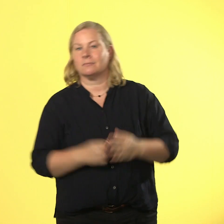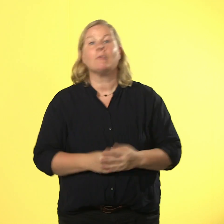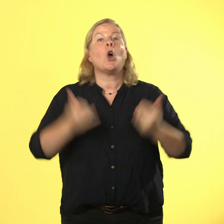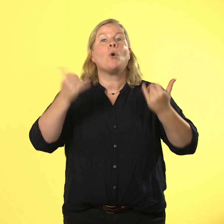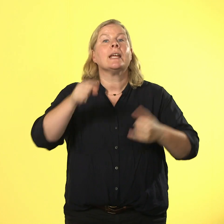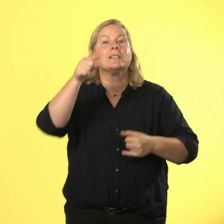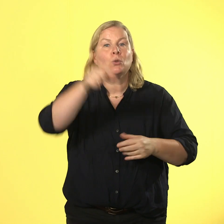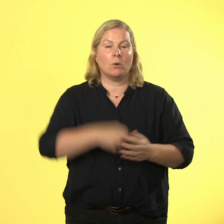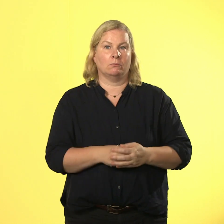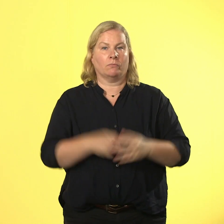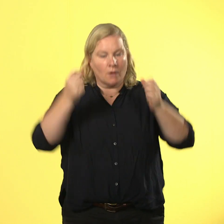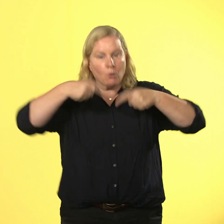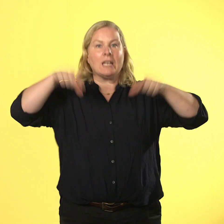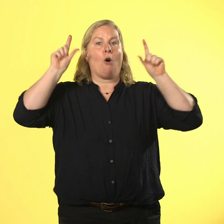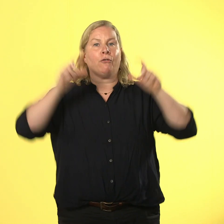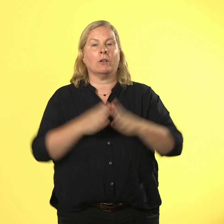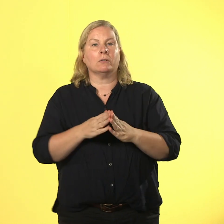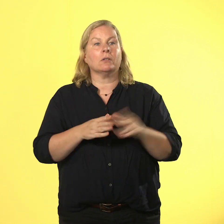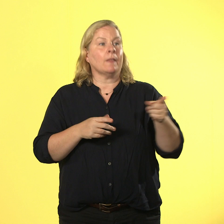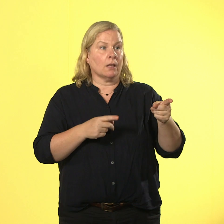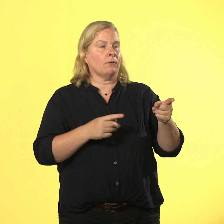augen auf und hilfe holen, wenn du gewalt erlebst!